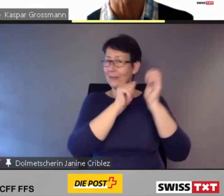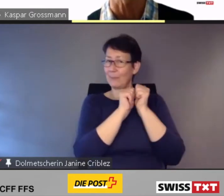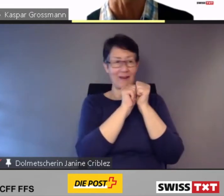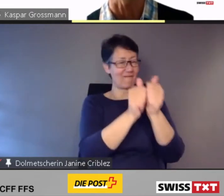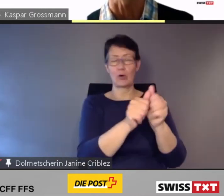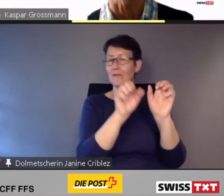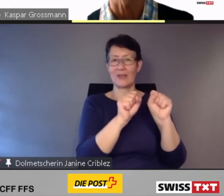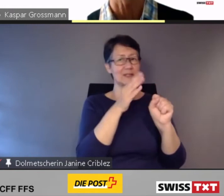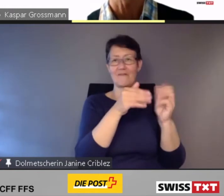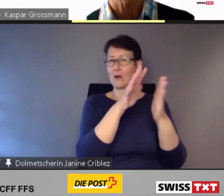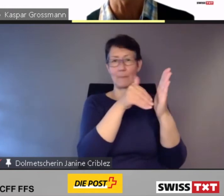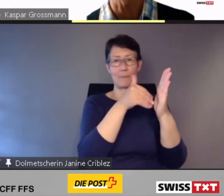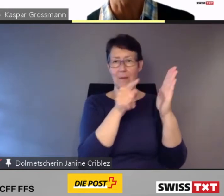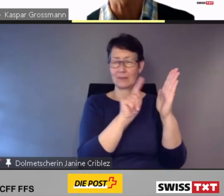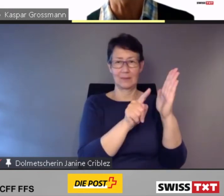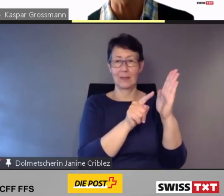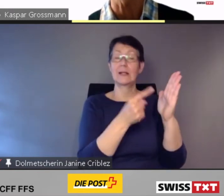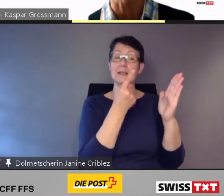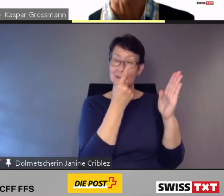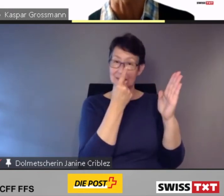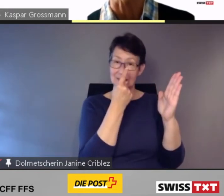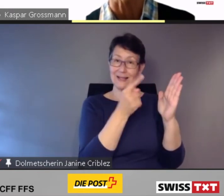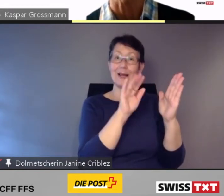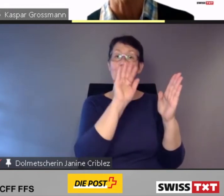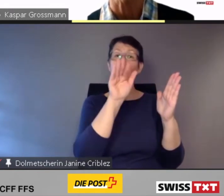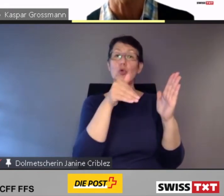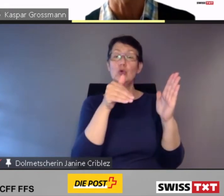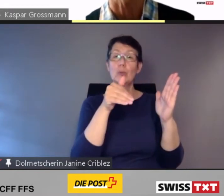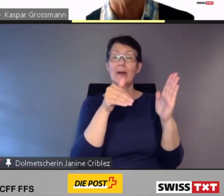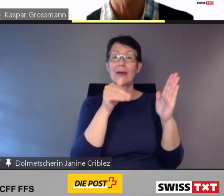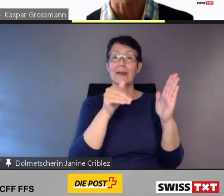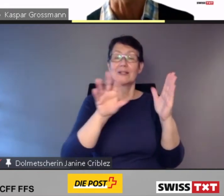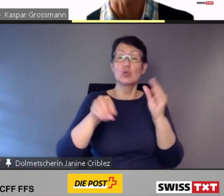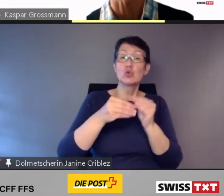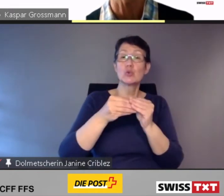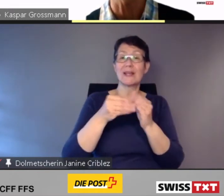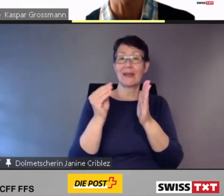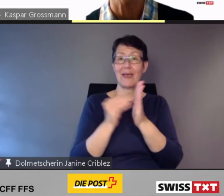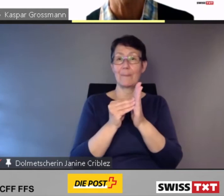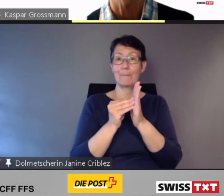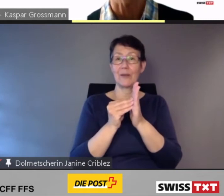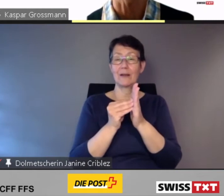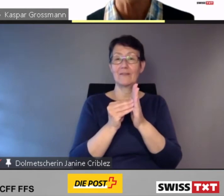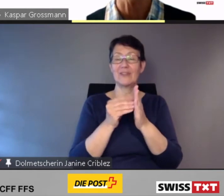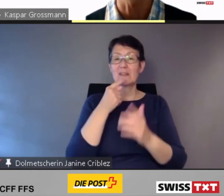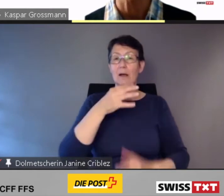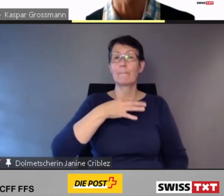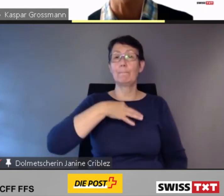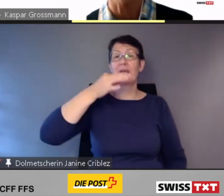Sie wurden über eine weitere App, Pikmi, gebucht, und verkehrten nur noch bei Bedarf.